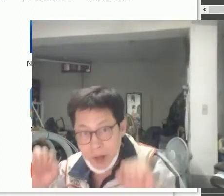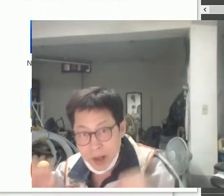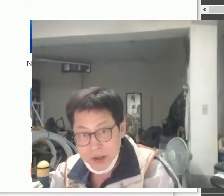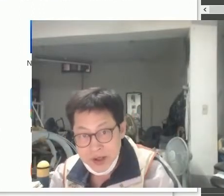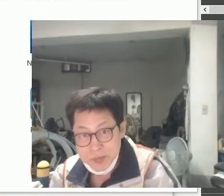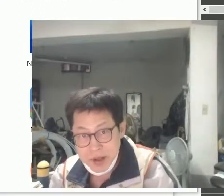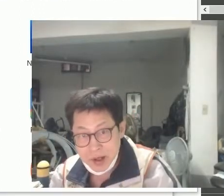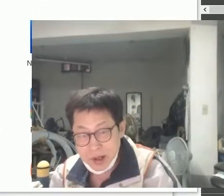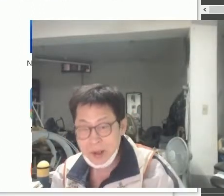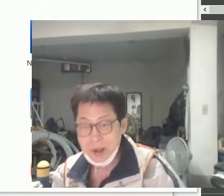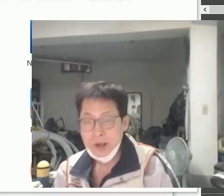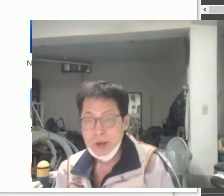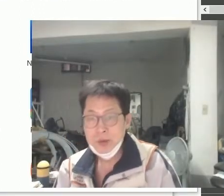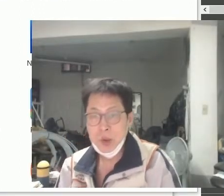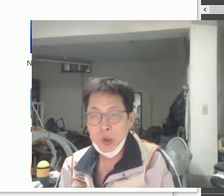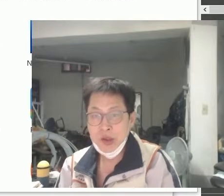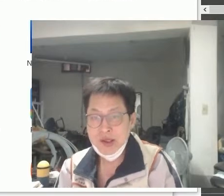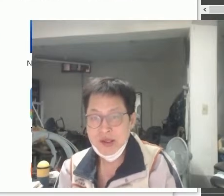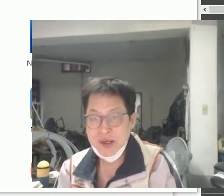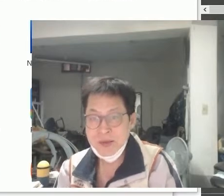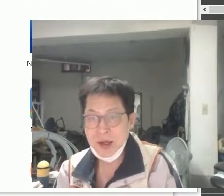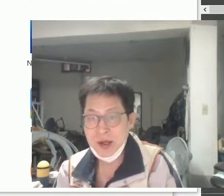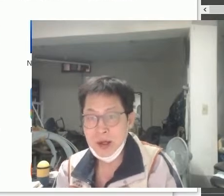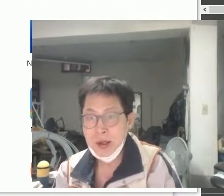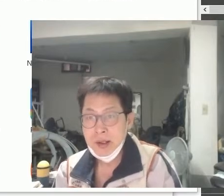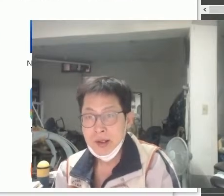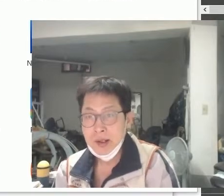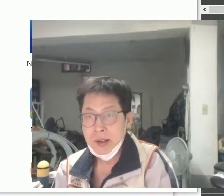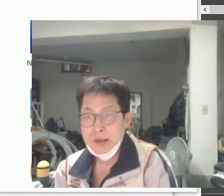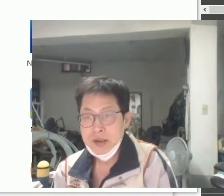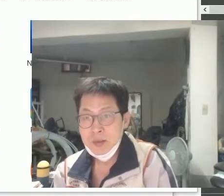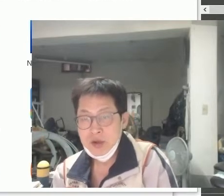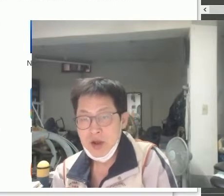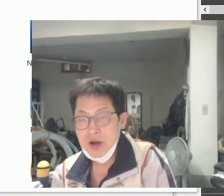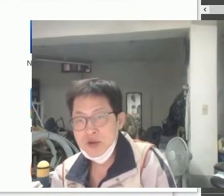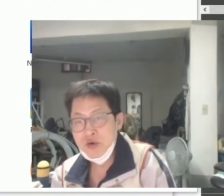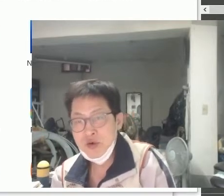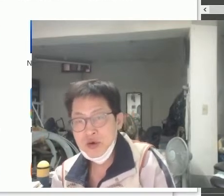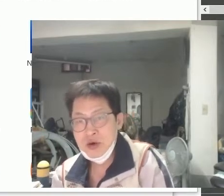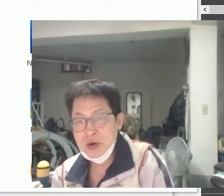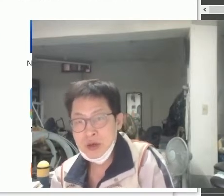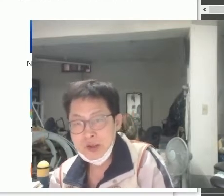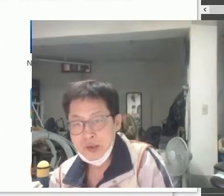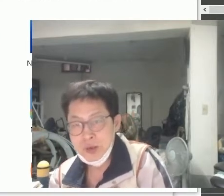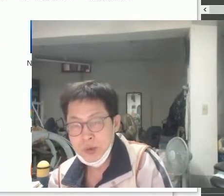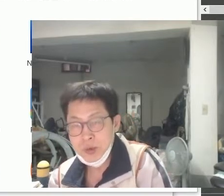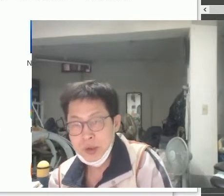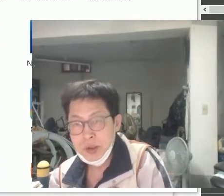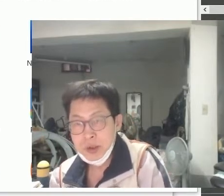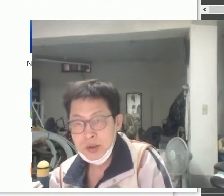안녕하십니까 동키호테 싱크쟁이입니다 지금부터 '열린수어'를 가지고